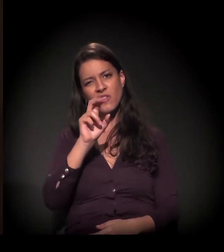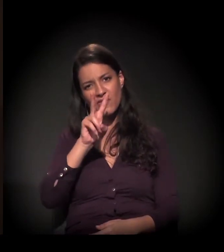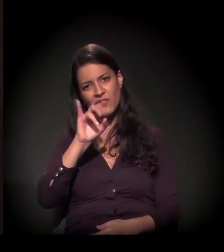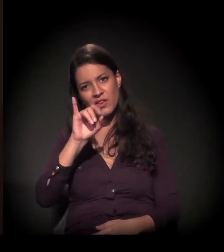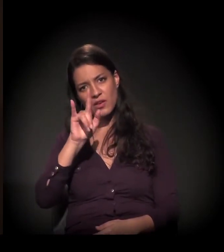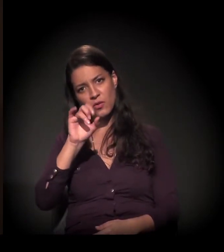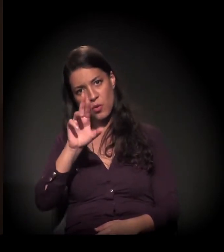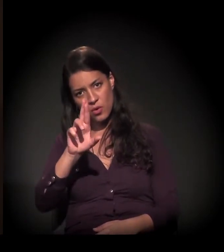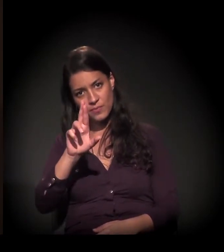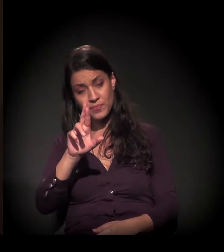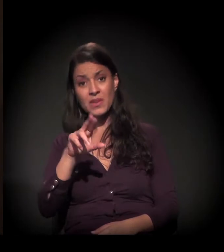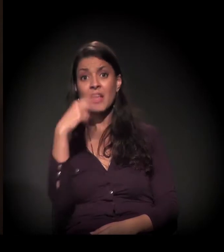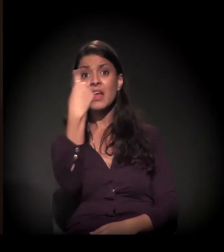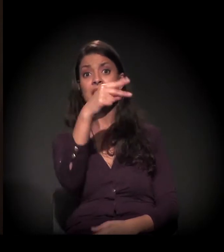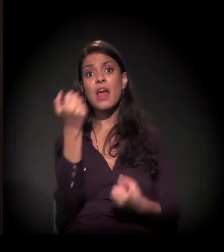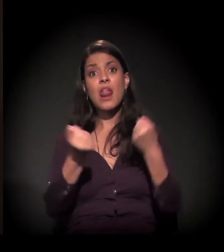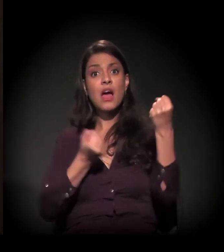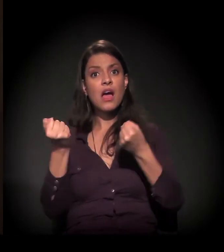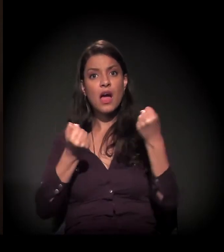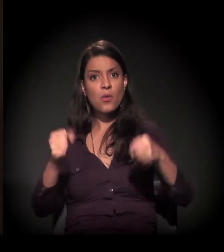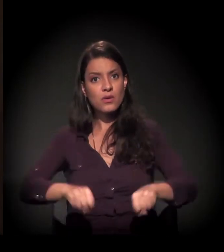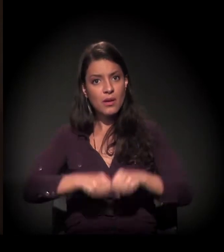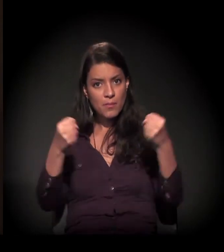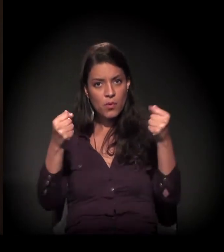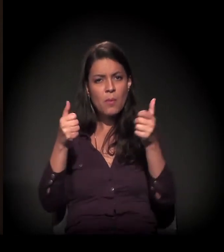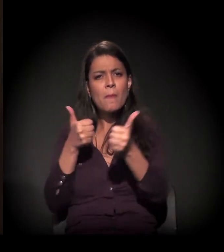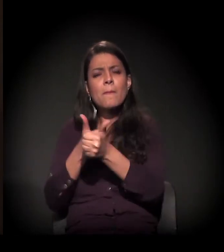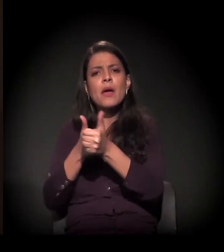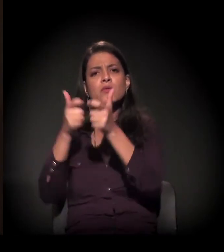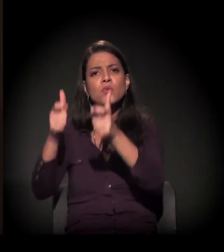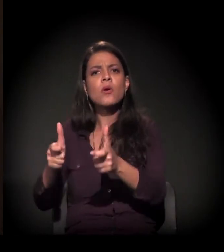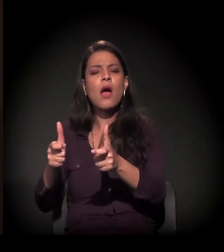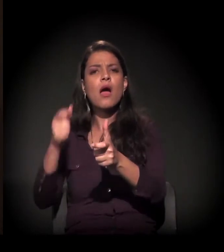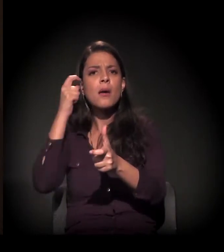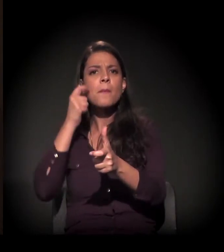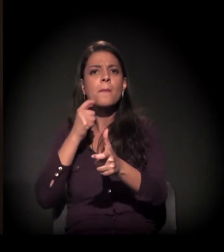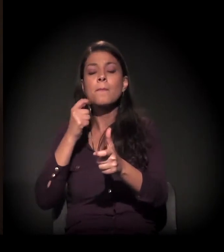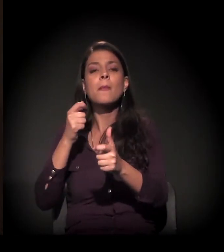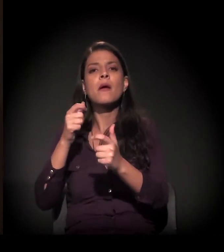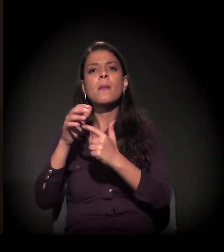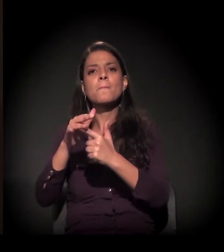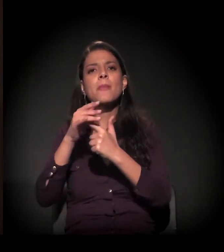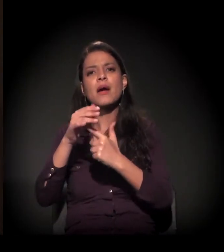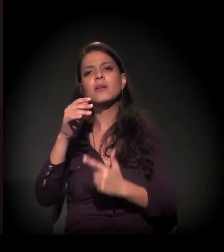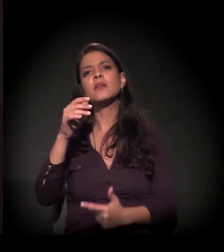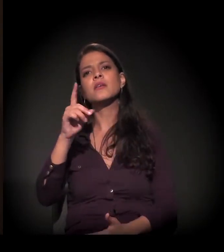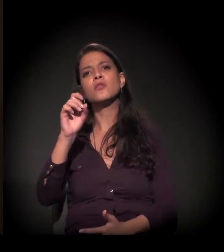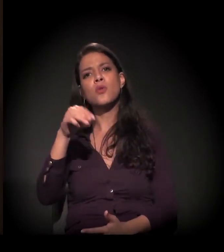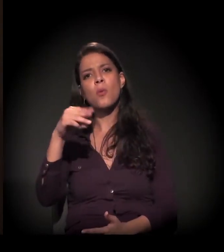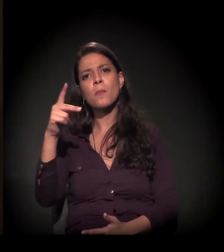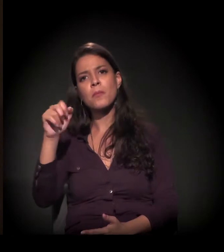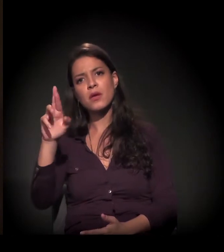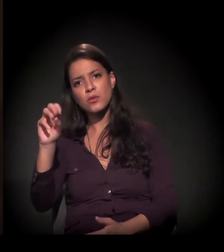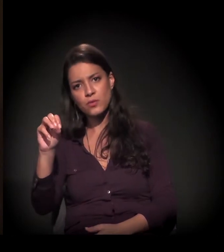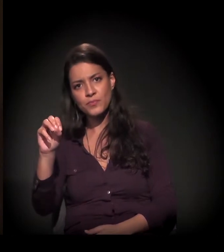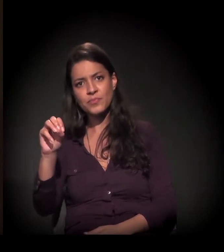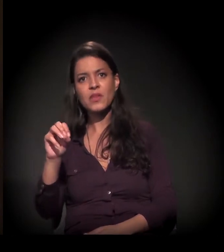e o carro dela quebrou ali no Parque Dom Pedro, onde eu estava. Ela ficou muito brava, chutando o carro, e eu falei para ela: